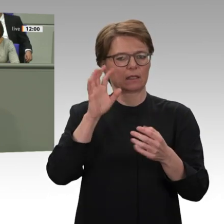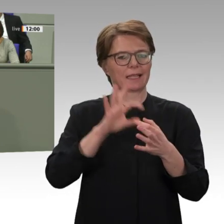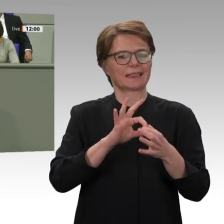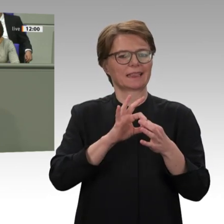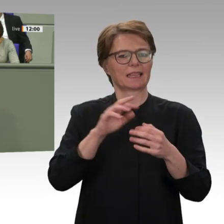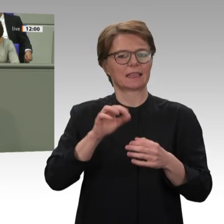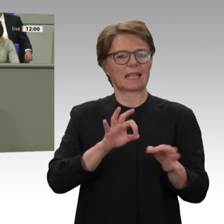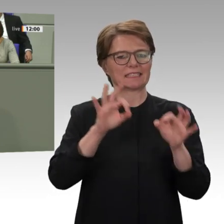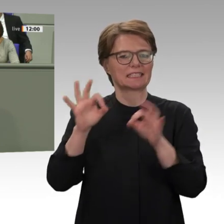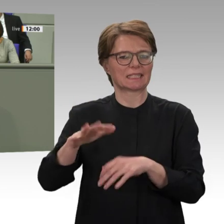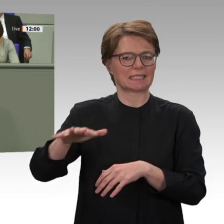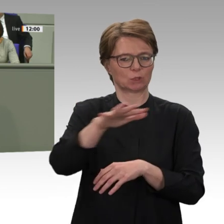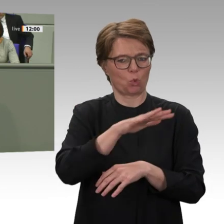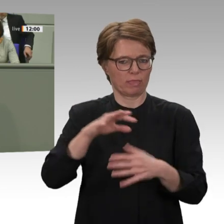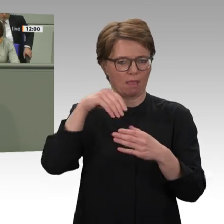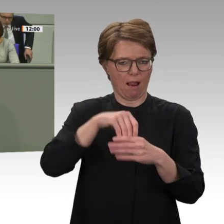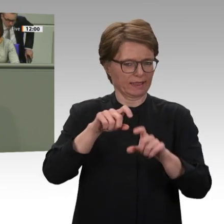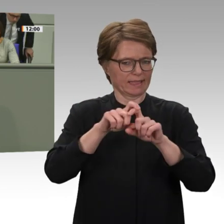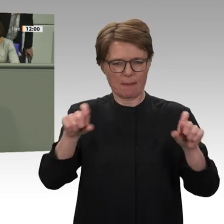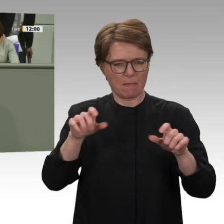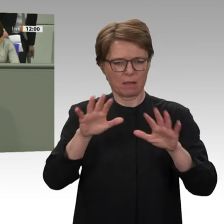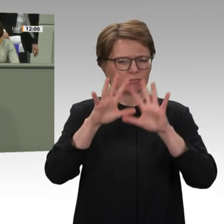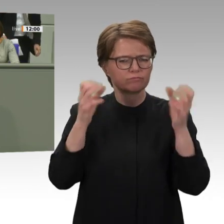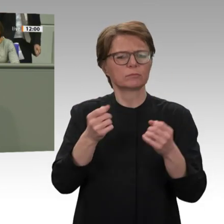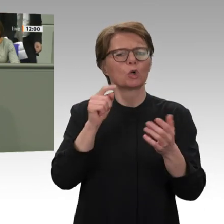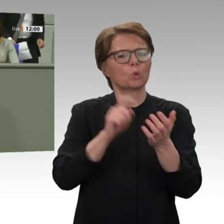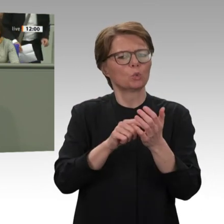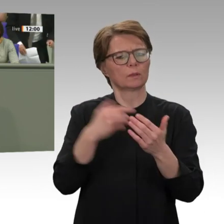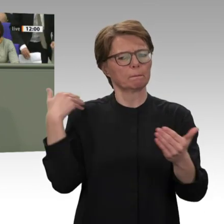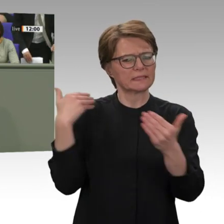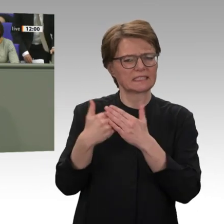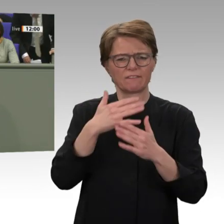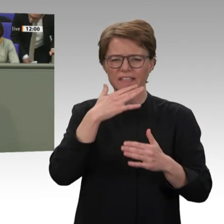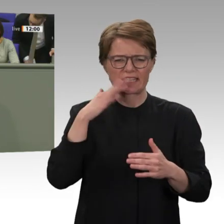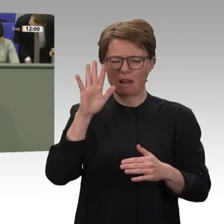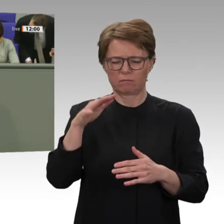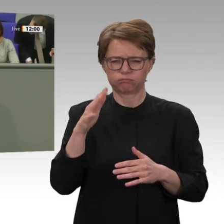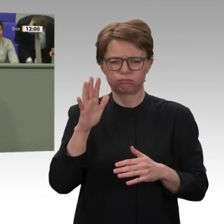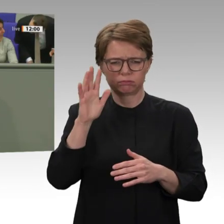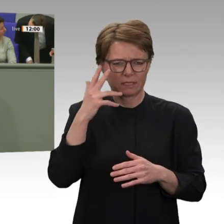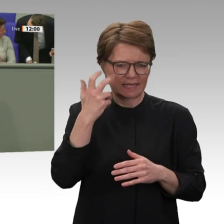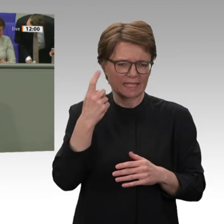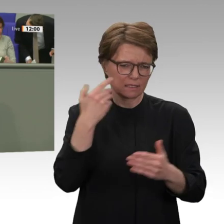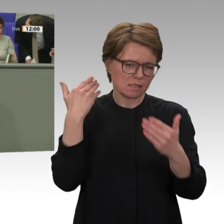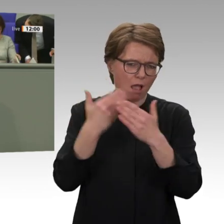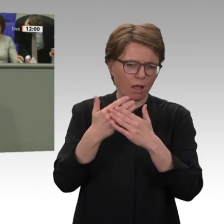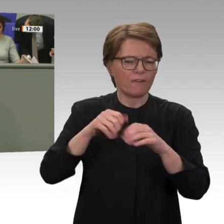der Gewalt gegen Demonstrantinnen und Demonstranten im Jahr 2019, und bei freien, fairen, gleichen und geheimen Wahlen 2022.